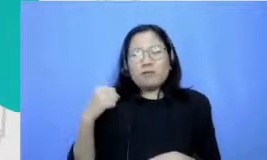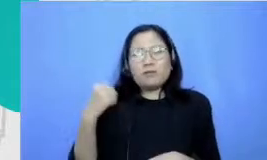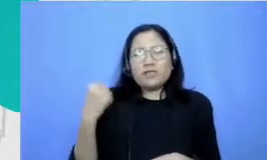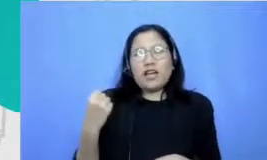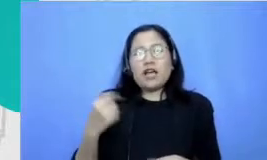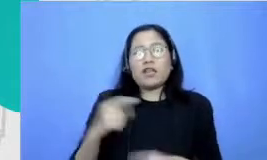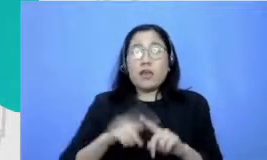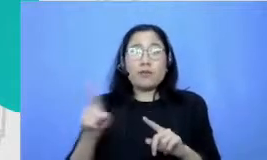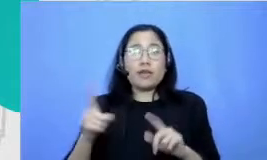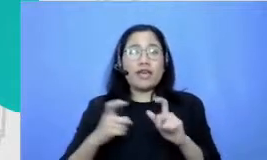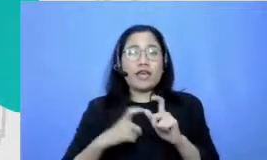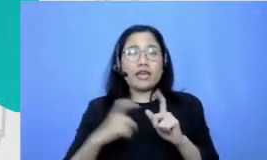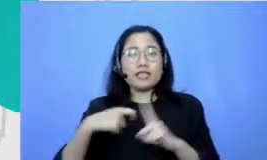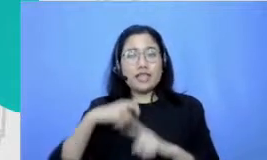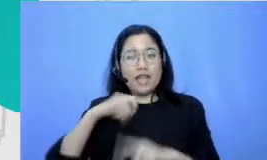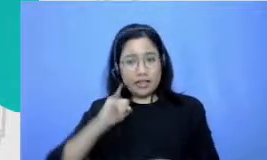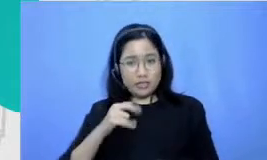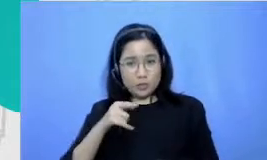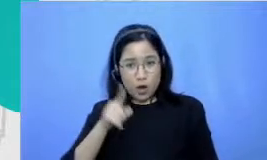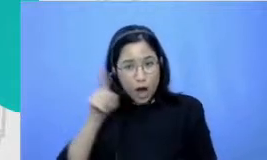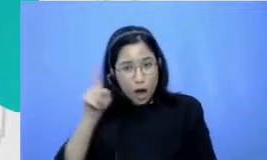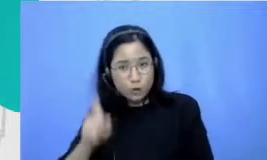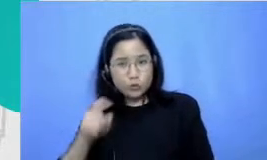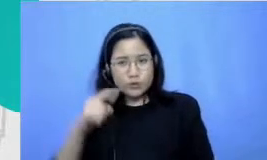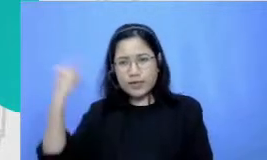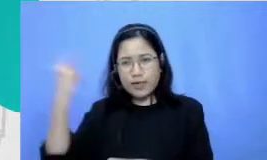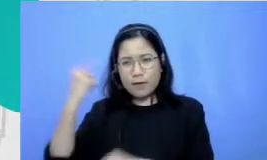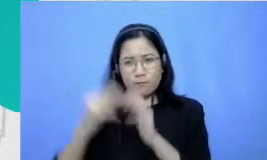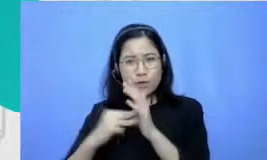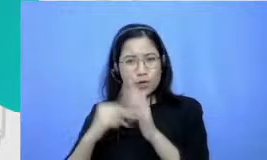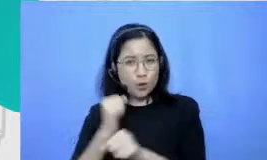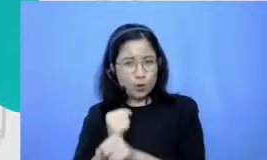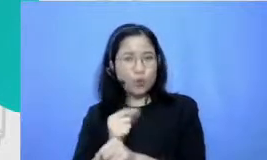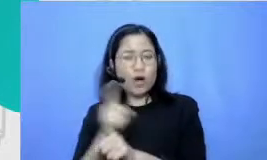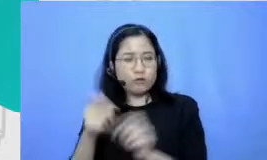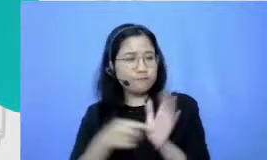tuh bagian dari keharusan setiap minggu gitu ya selalu Harus ditampilkan aku tuh sampai Panggil